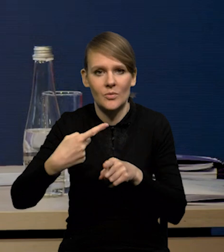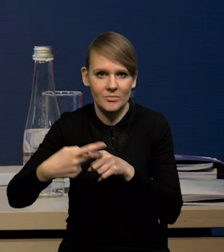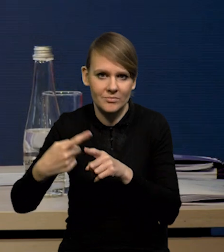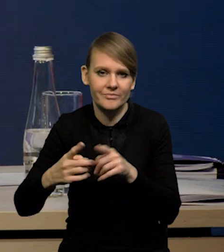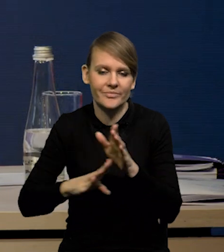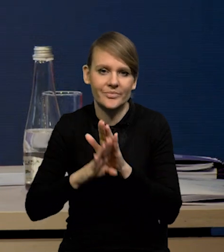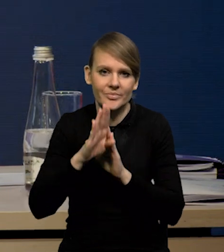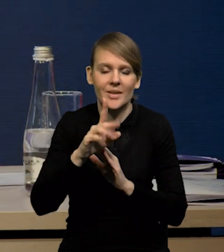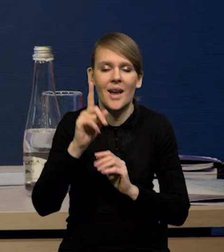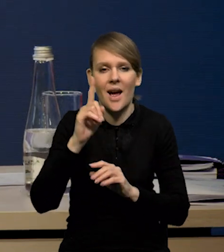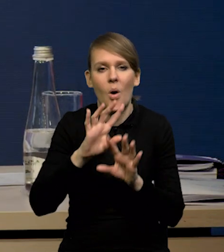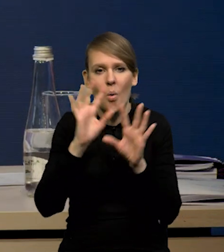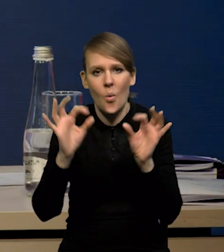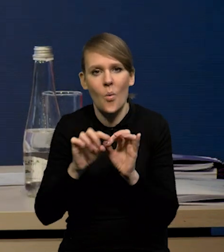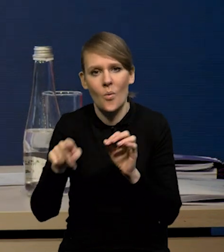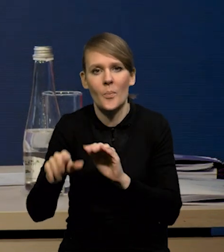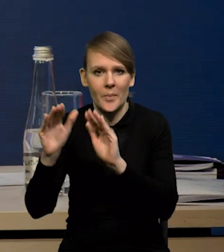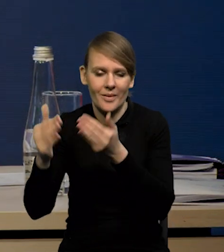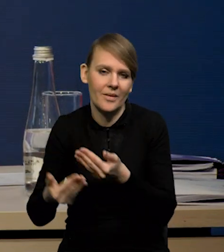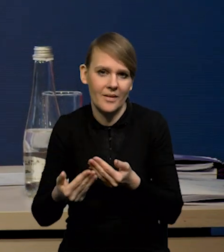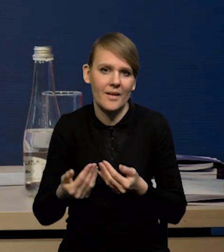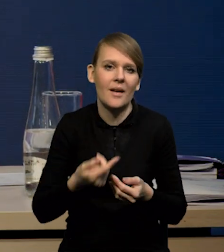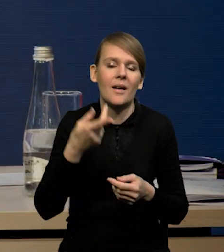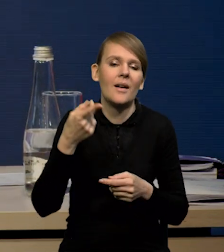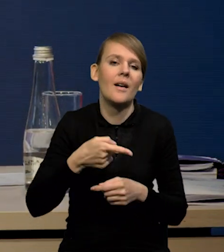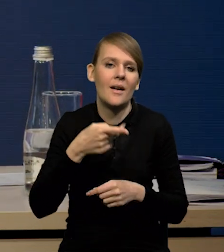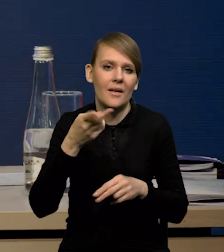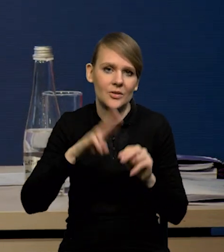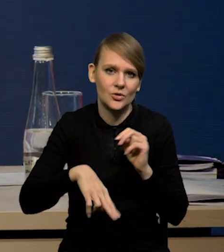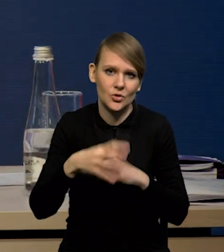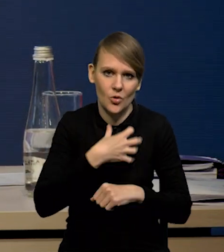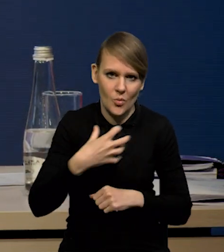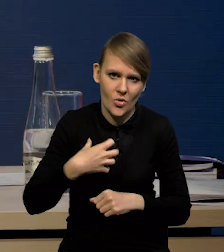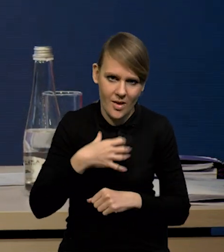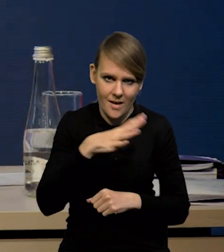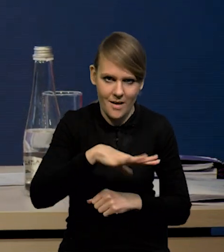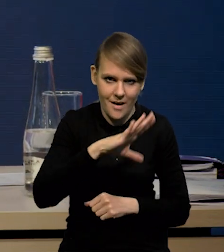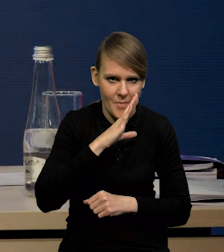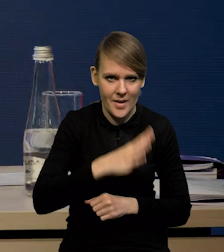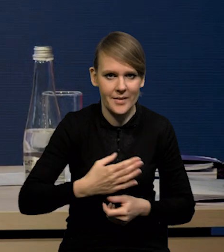ale generalnie wzrost niższy, niż w przypadku gospodarki amerykańskiej.